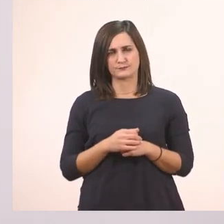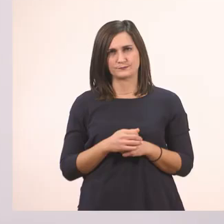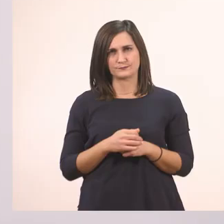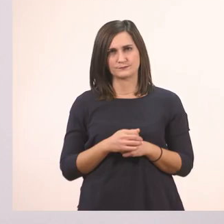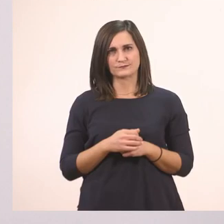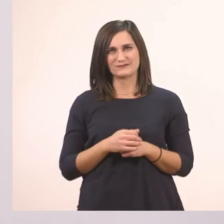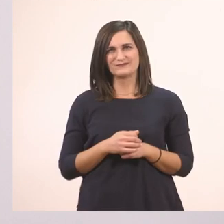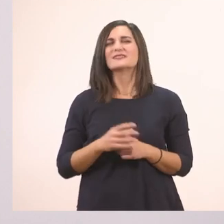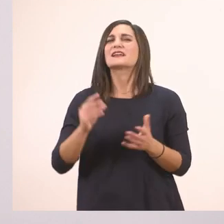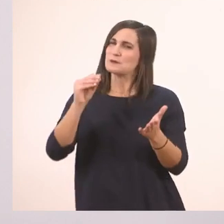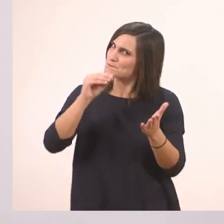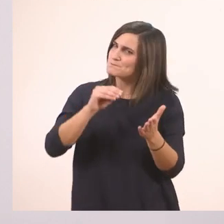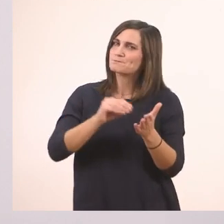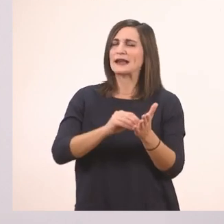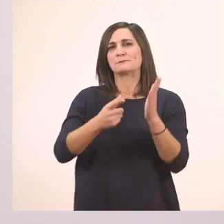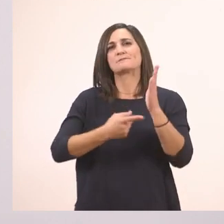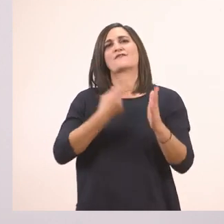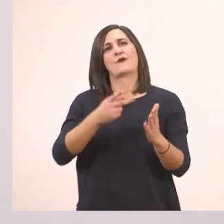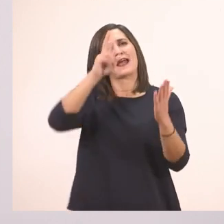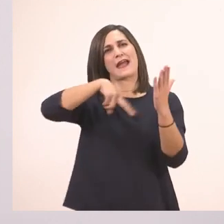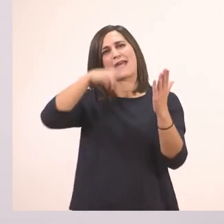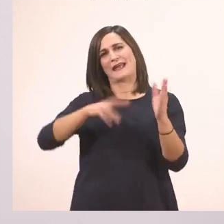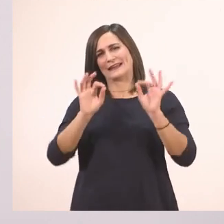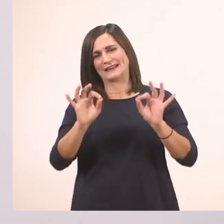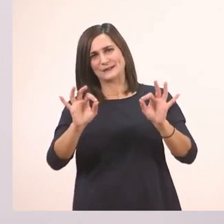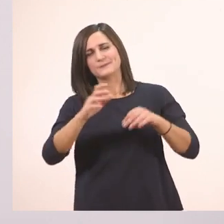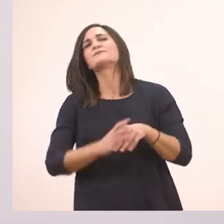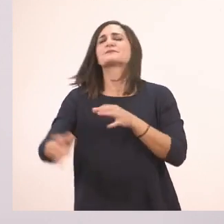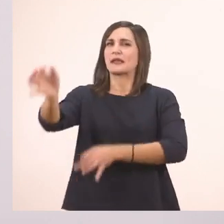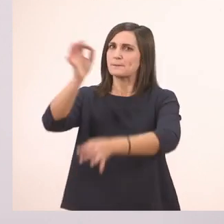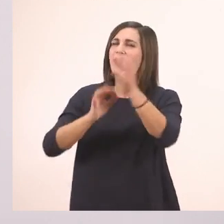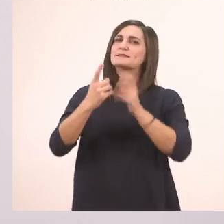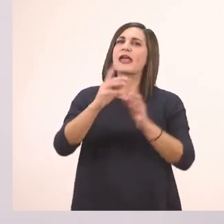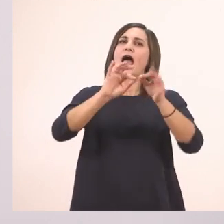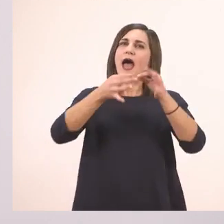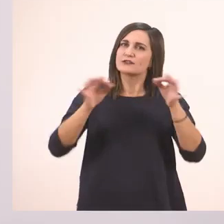Να διαβάσω μια φορά και κανονικά; Πες μια ιστορία.